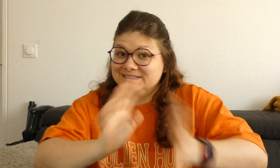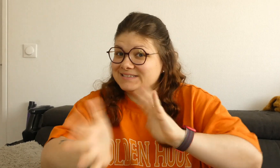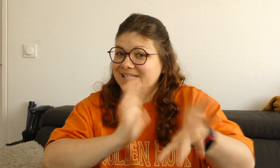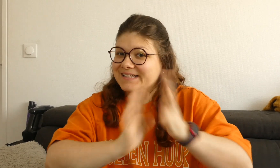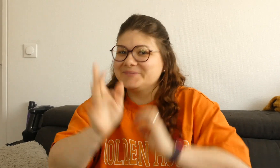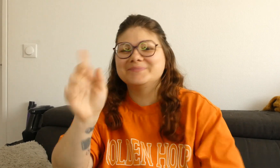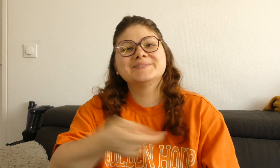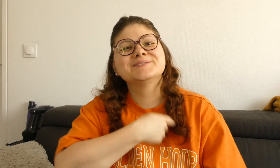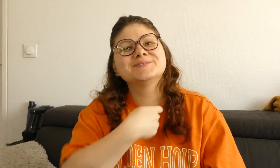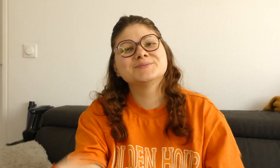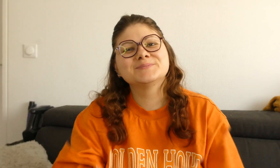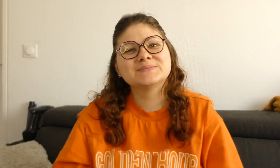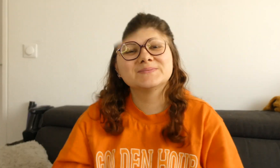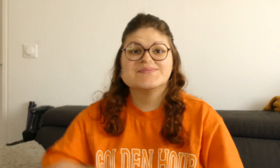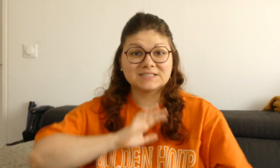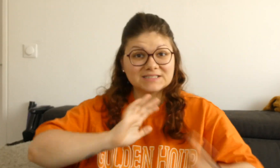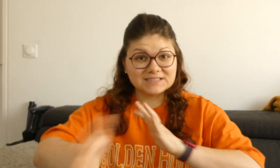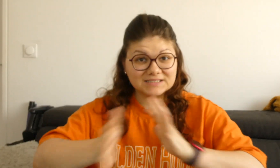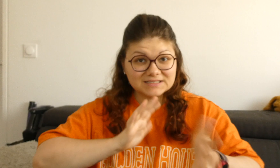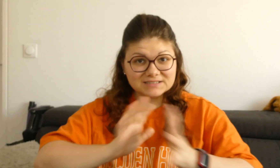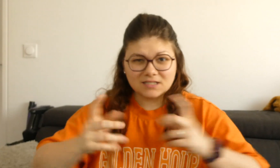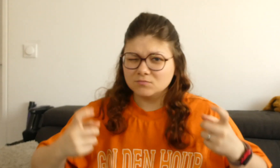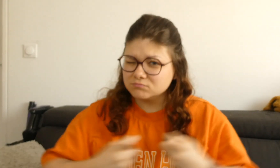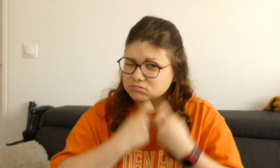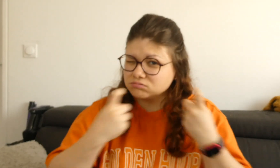un entraînement à signer bien sûr !